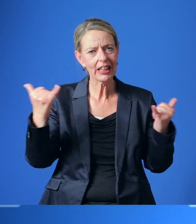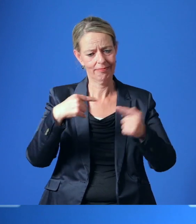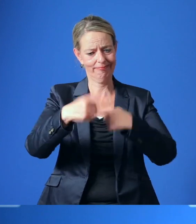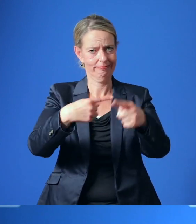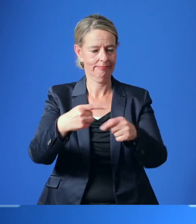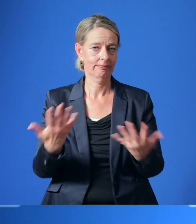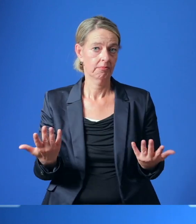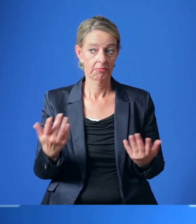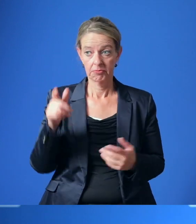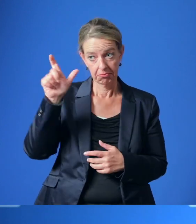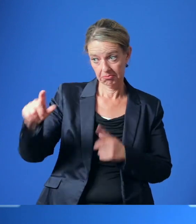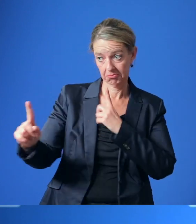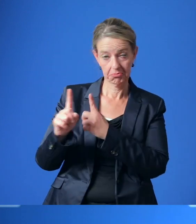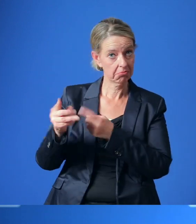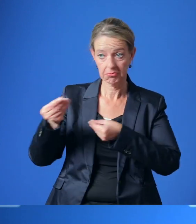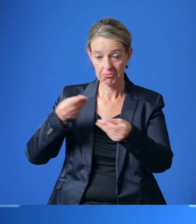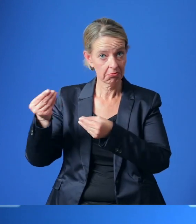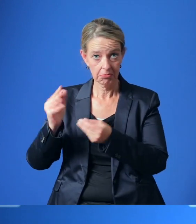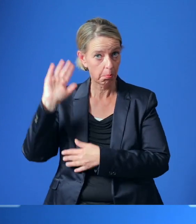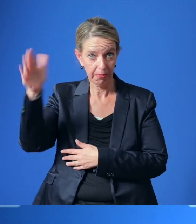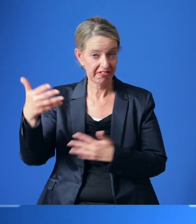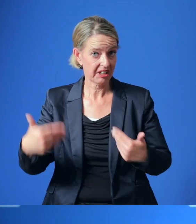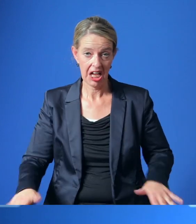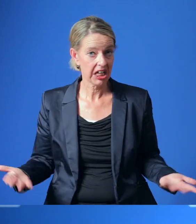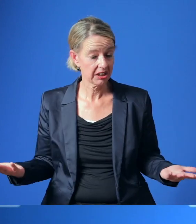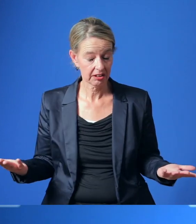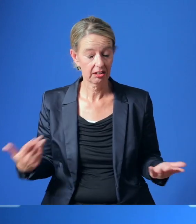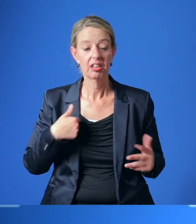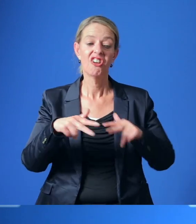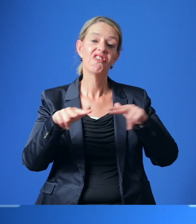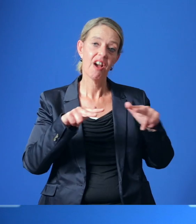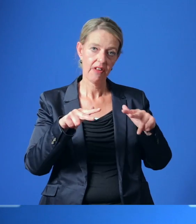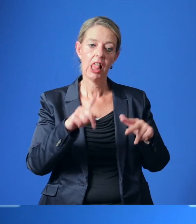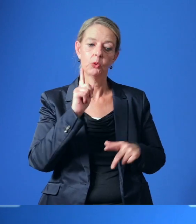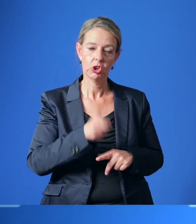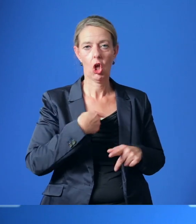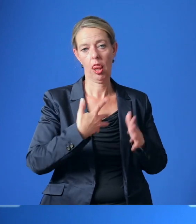Sollten diese Gespräche nicht zu einem Erfolg führen, wird die Verwaltung gebeten zu prüfen,